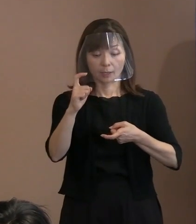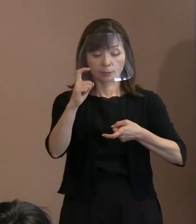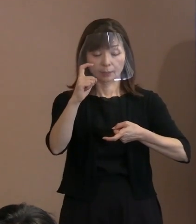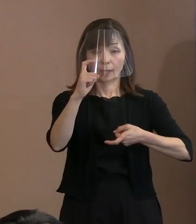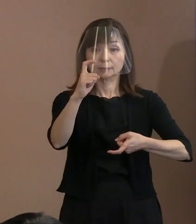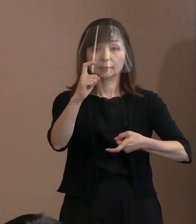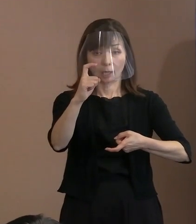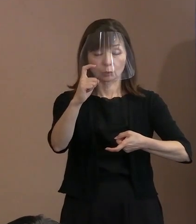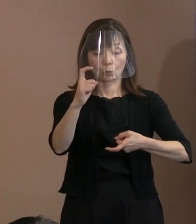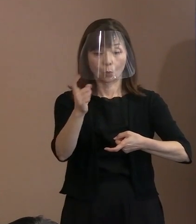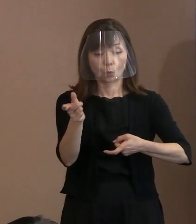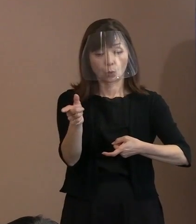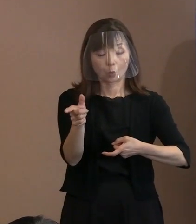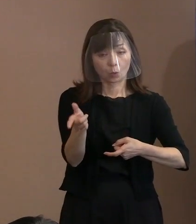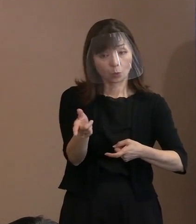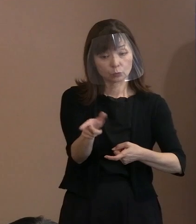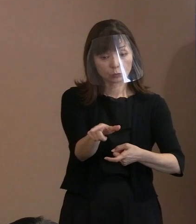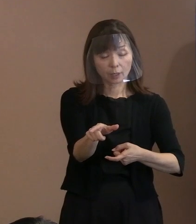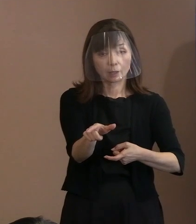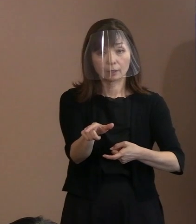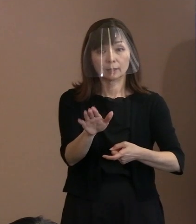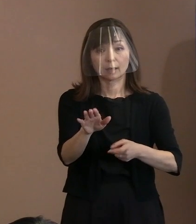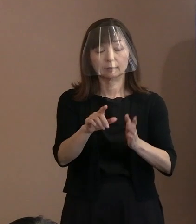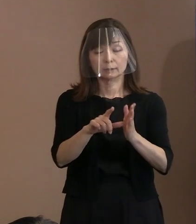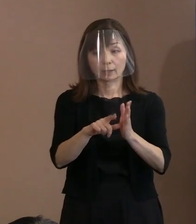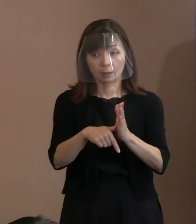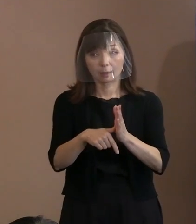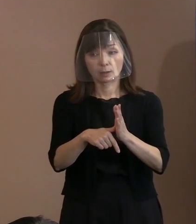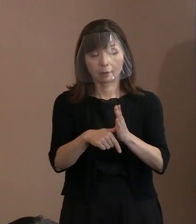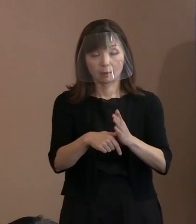具体的にはこの｢他者｣という前から